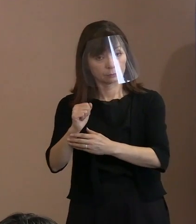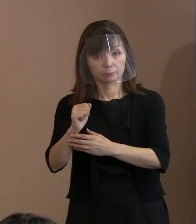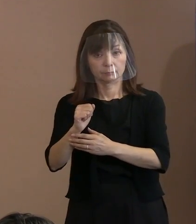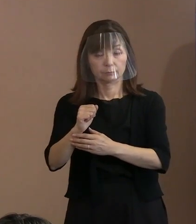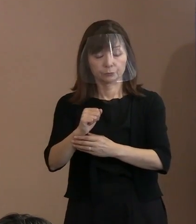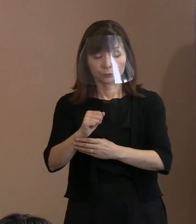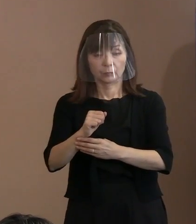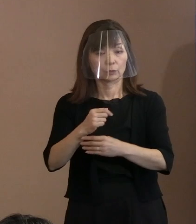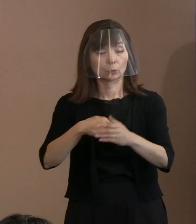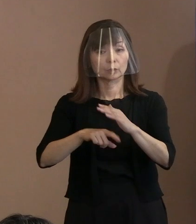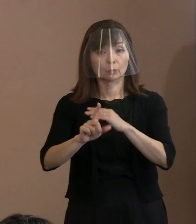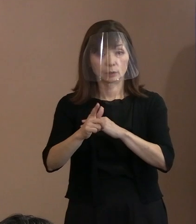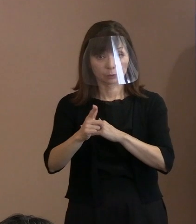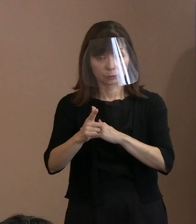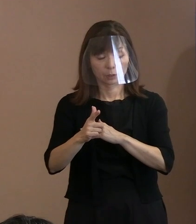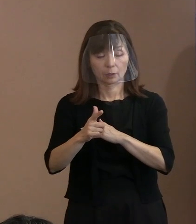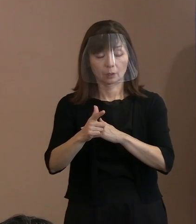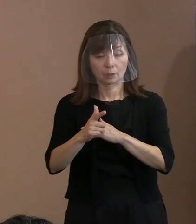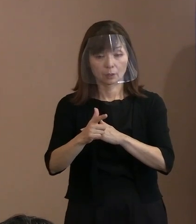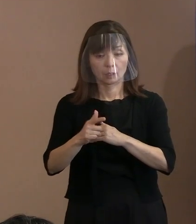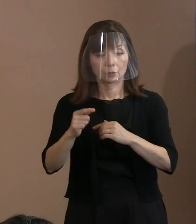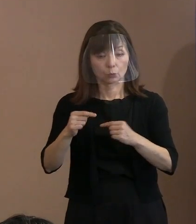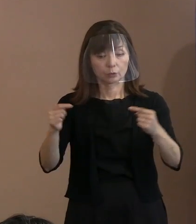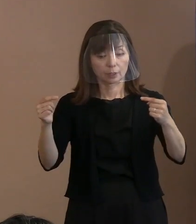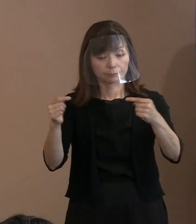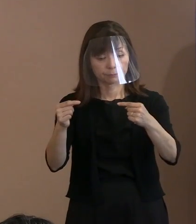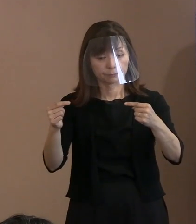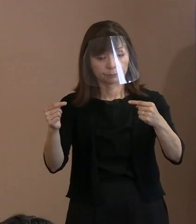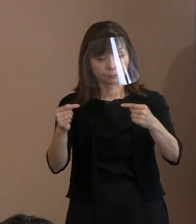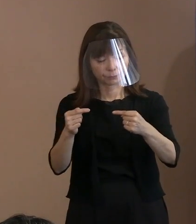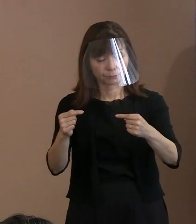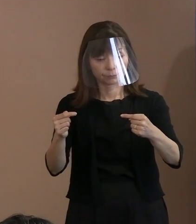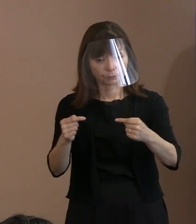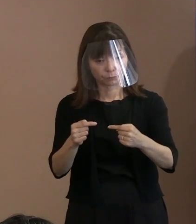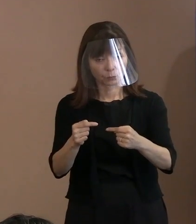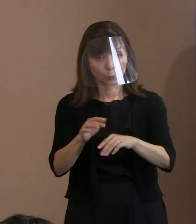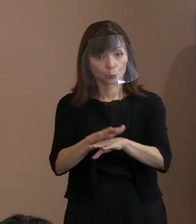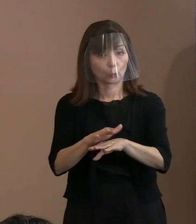どうするかということを しっかりと主張したいと｡ あるいは そういうことをみんなに見てもらいたい